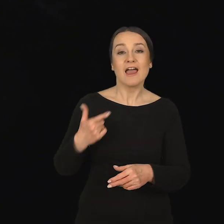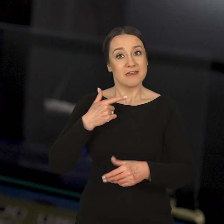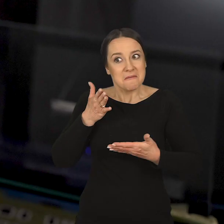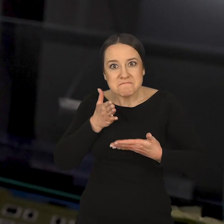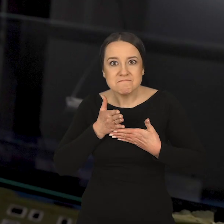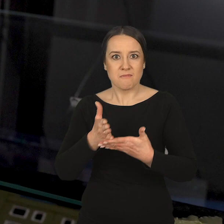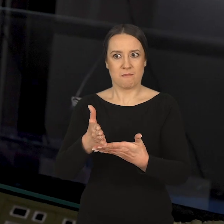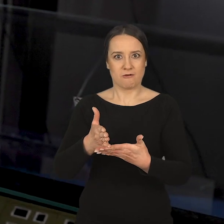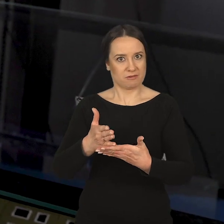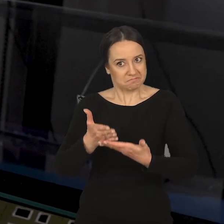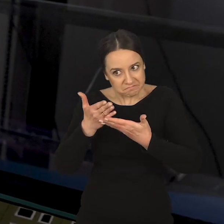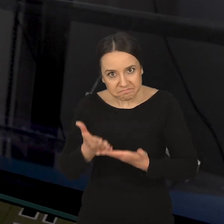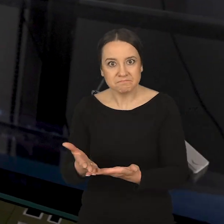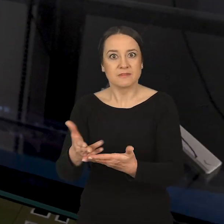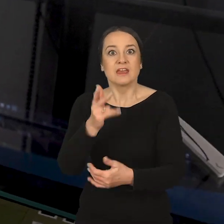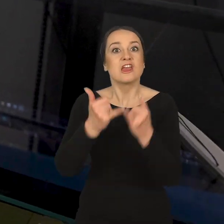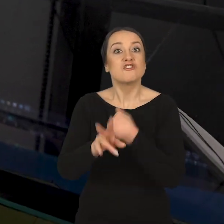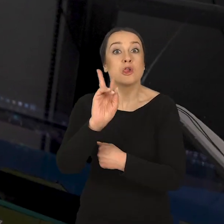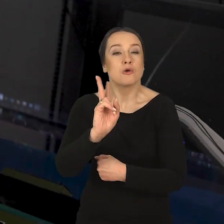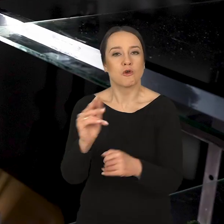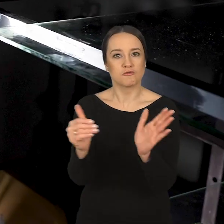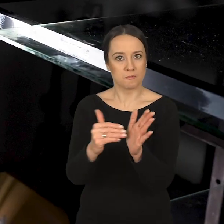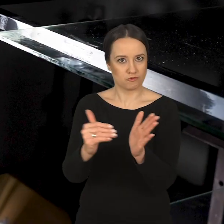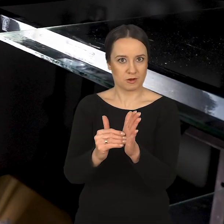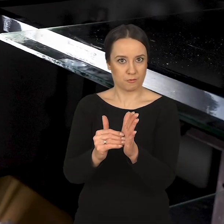służę pomocą wszystkim osobom, które mogłyby potrzebować wsparcia.